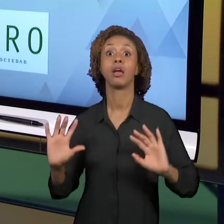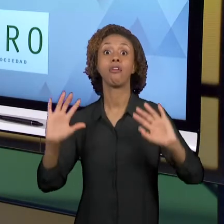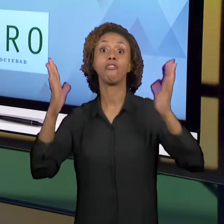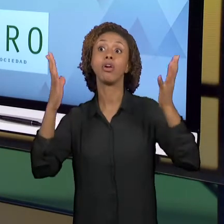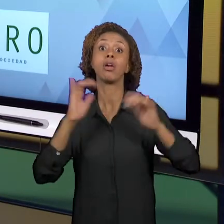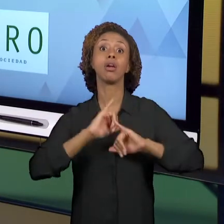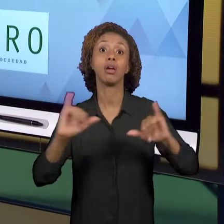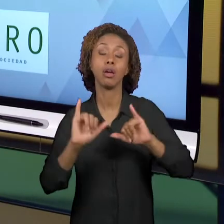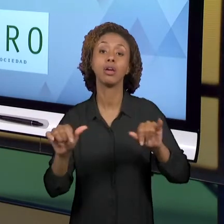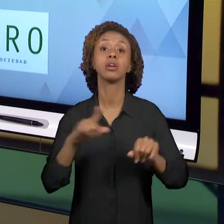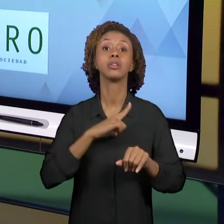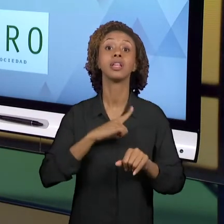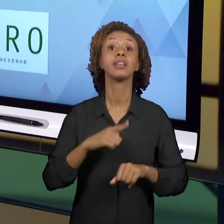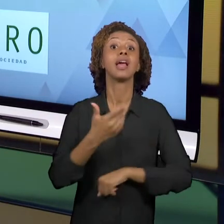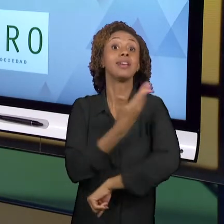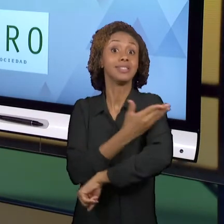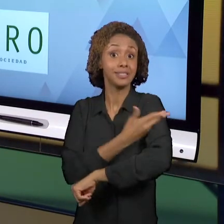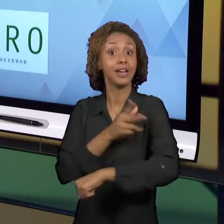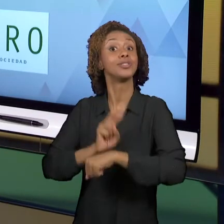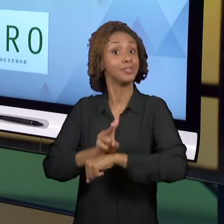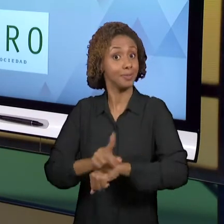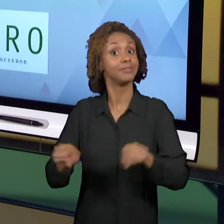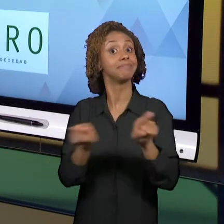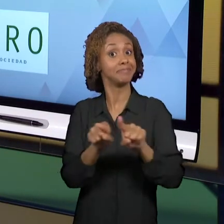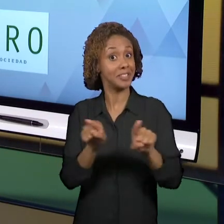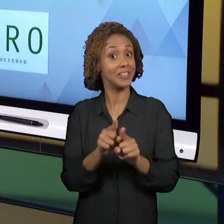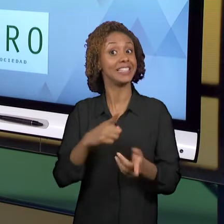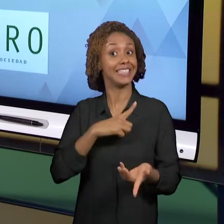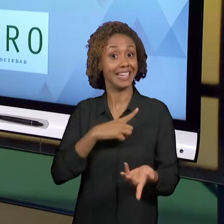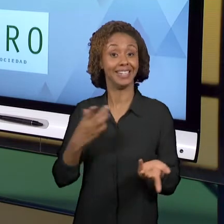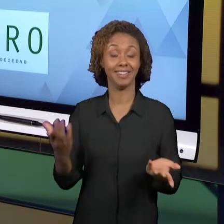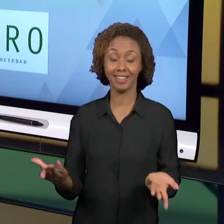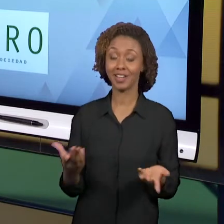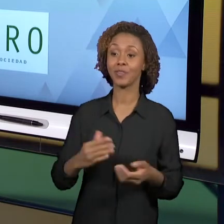SUPERVISIONADO TAMBÉM. VOCÊS VÃO ENCONTRAR ALI E